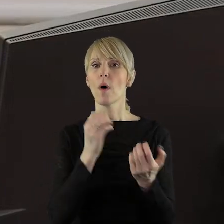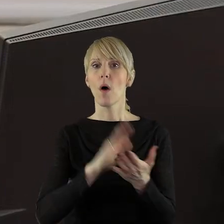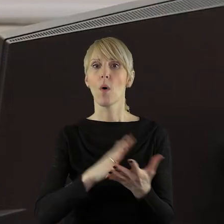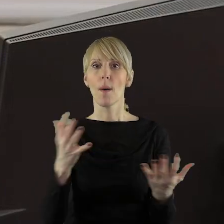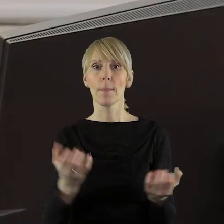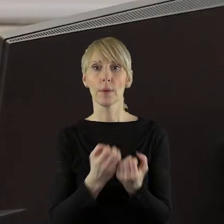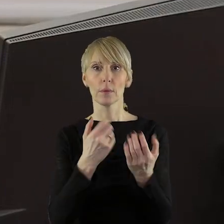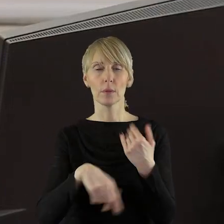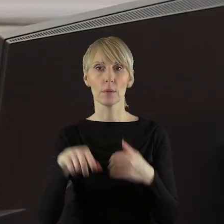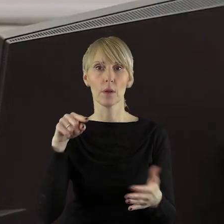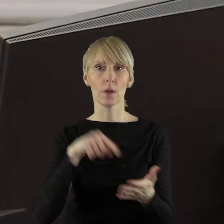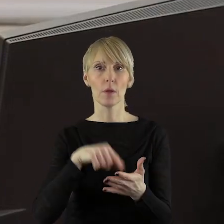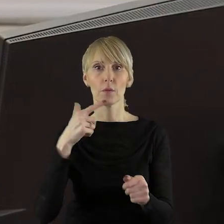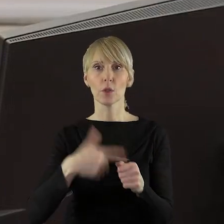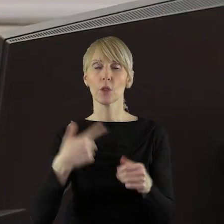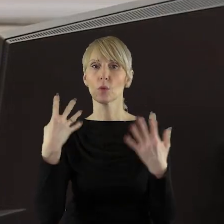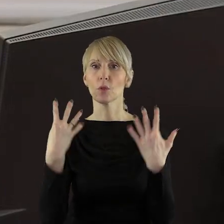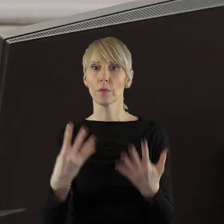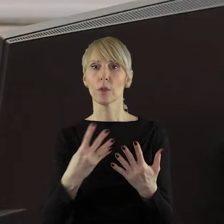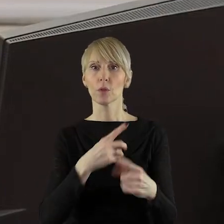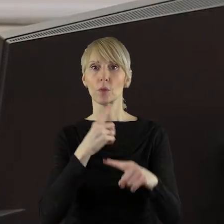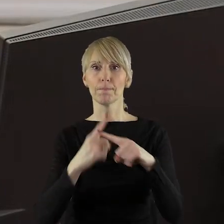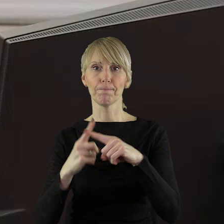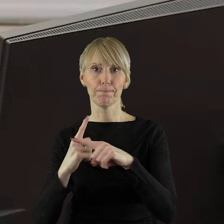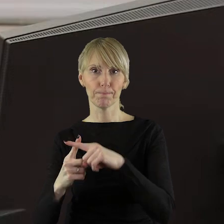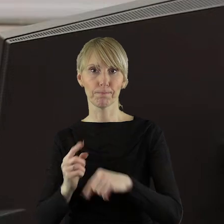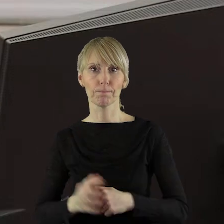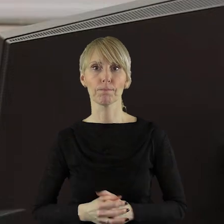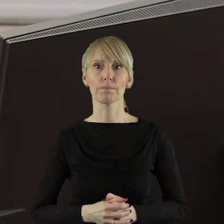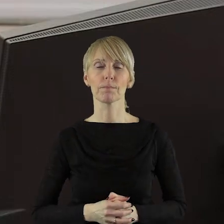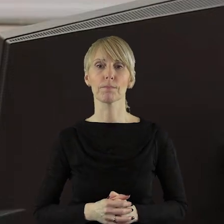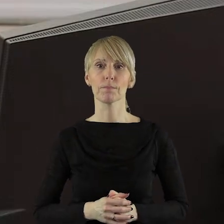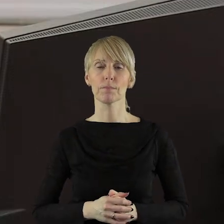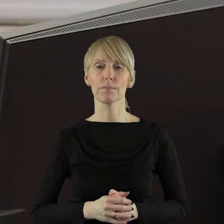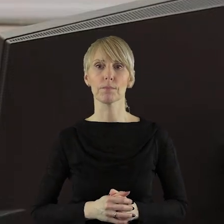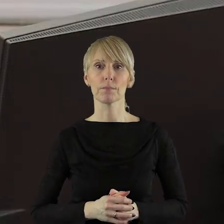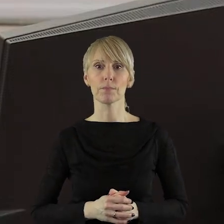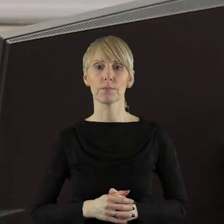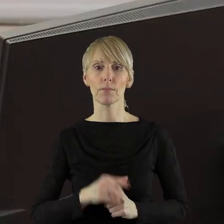jednogłośnie przy 29 głosach za. Przechodzimy do pkt 5.2 to jest uchwała